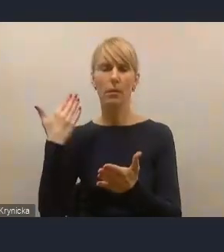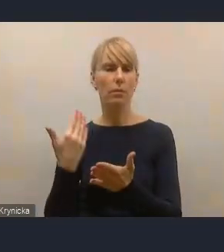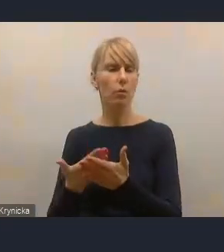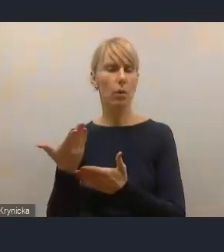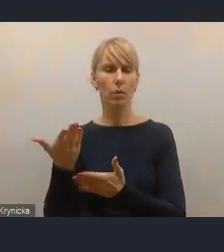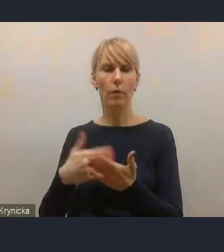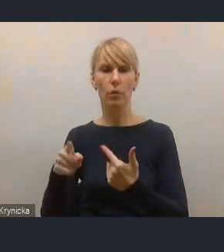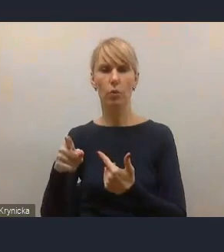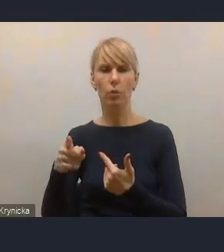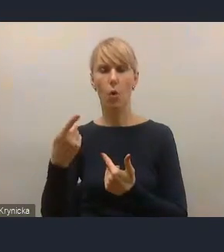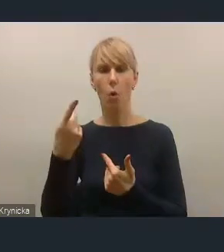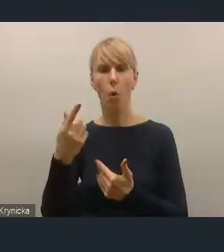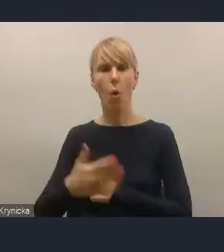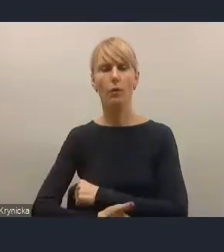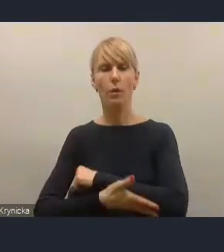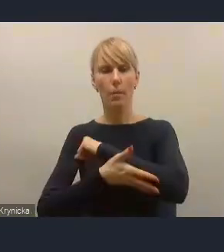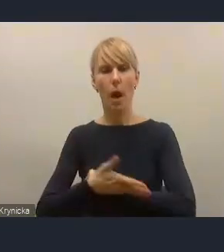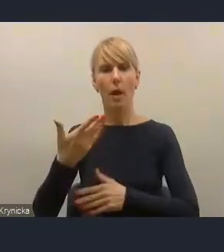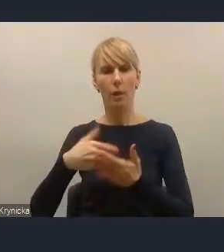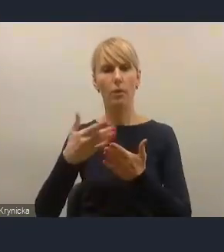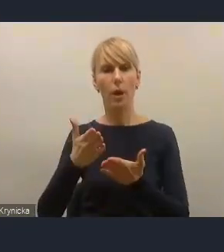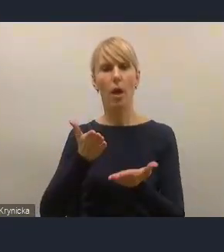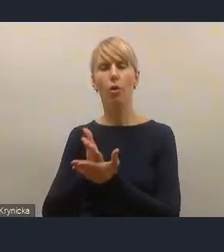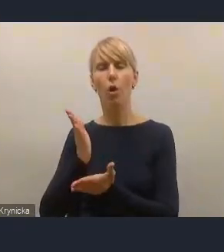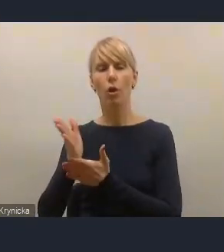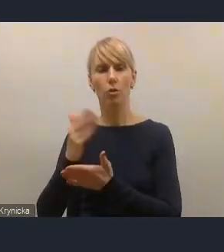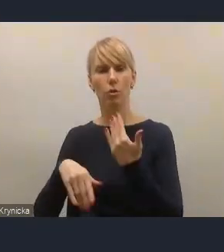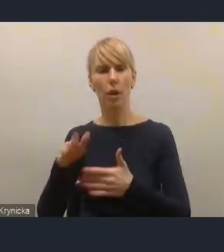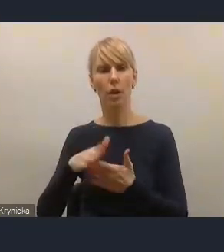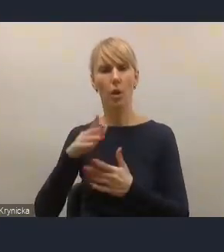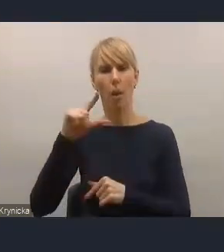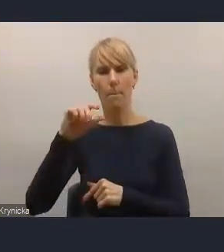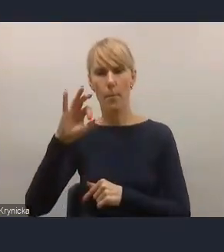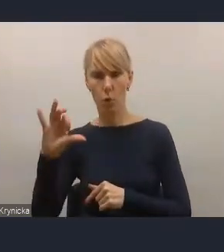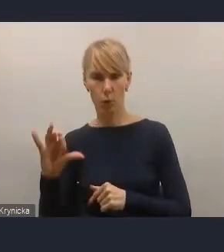i wsparcie ukierunkowane właśnie też dla miast średnich, więc używamy tych projektów